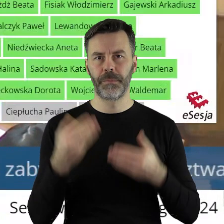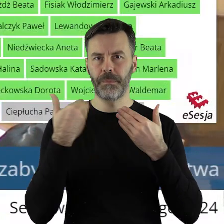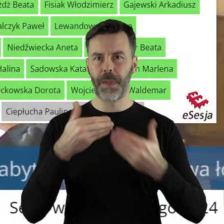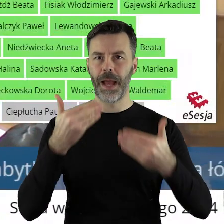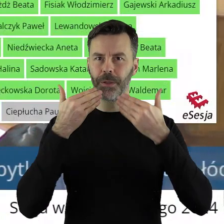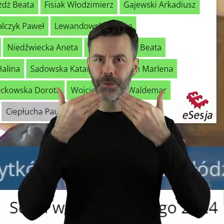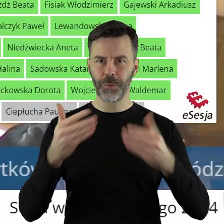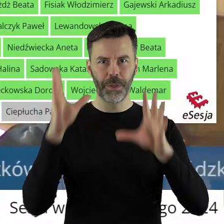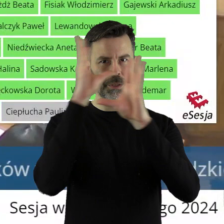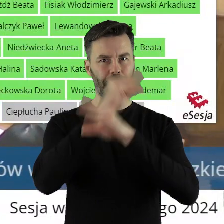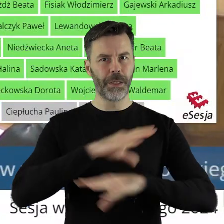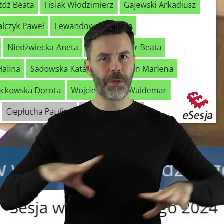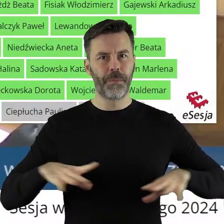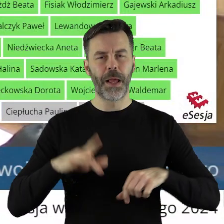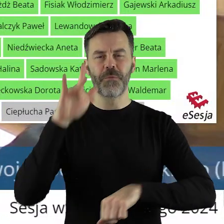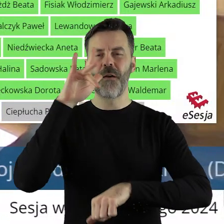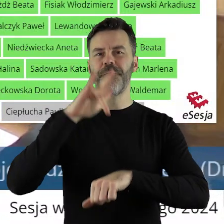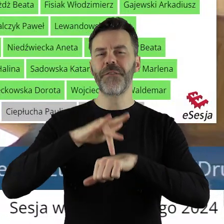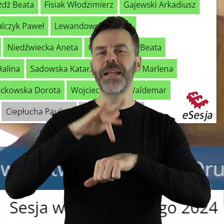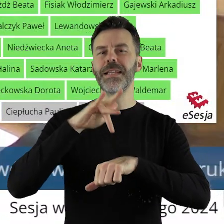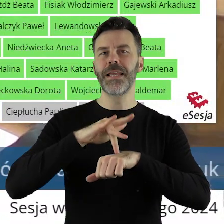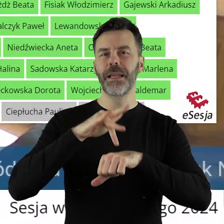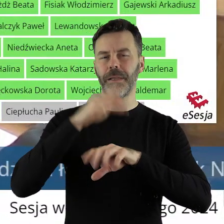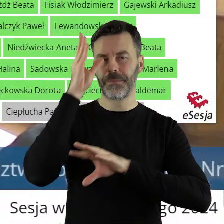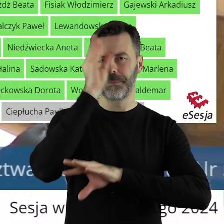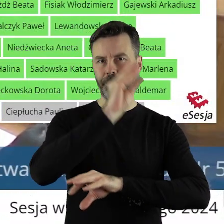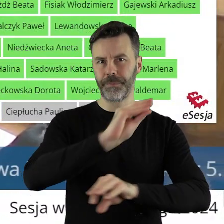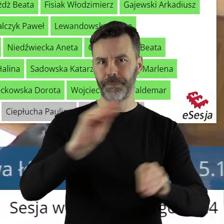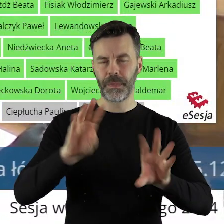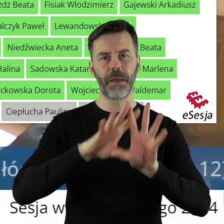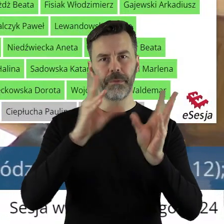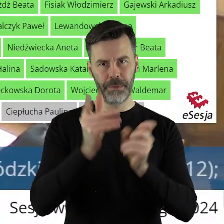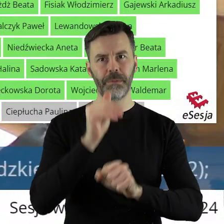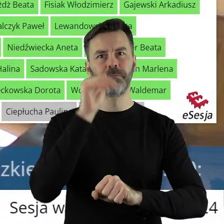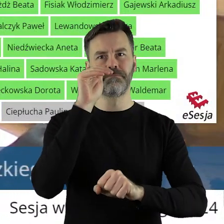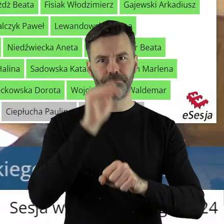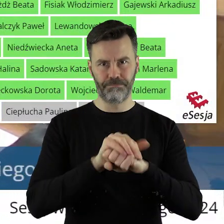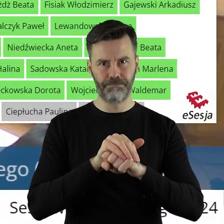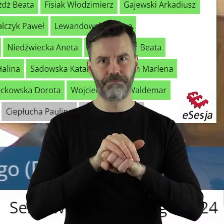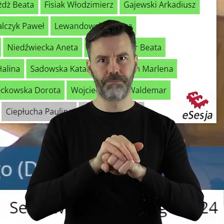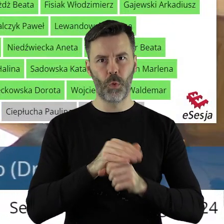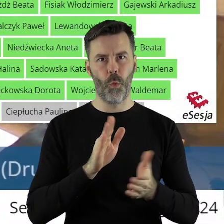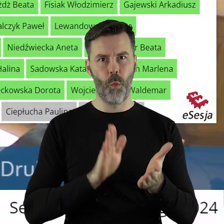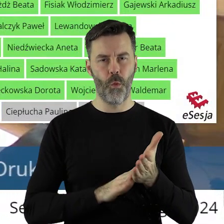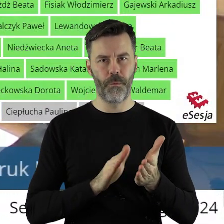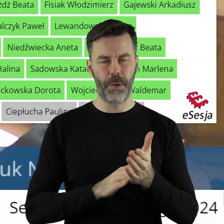Dziękuję bardzo. Szanowni państwo, uchwała została przegłosowana jednogłośnie.